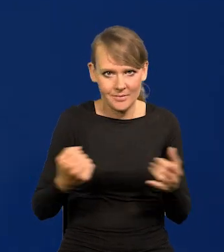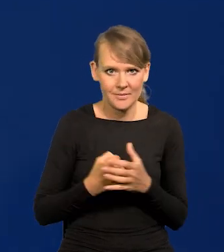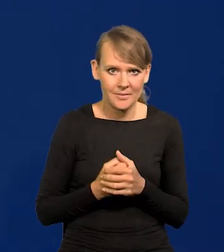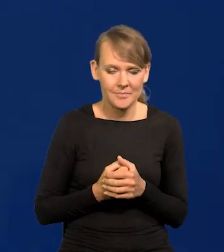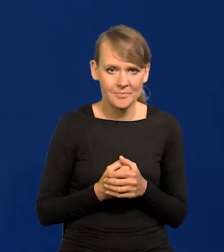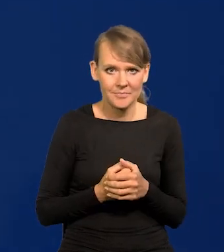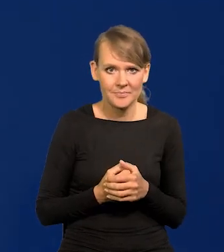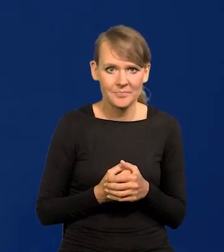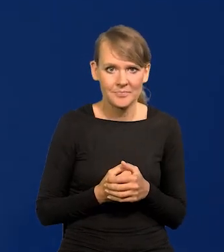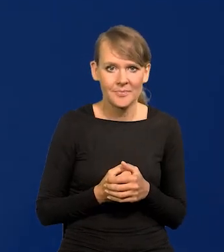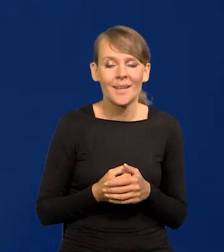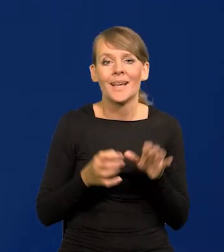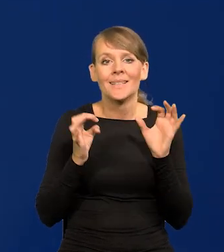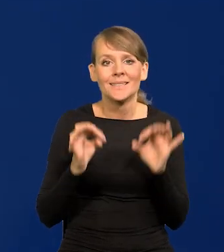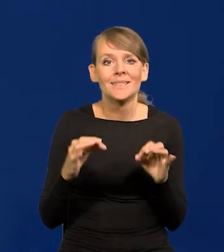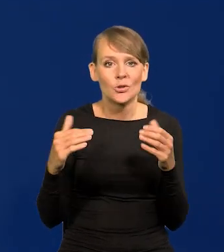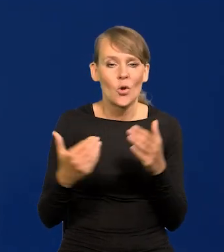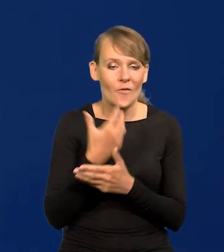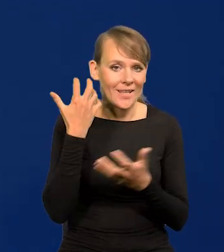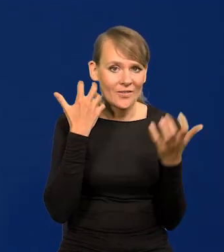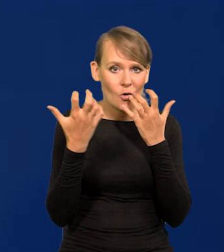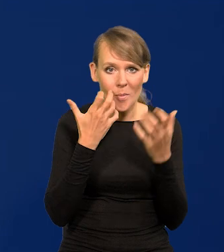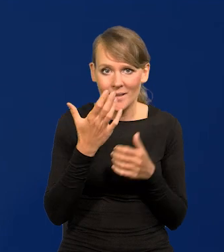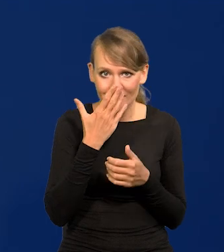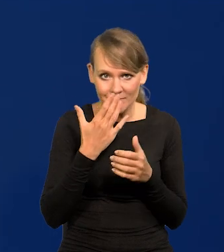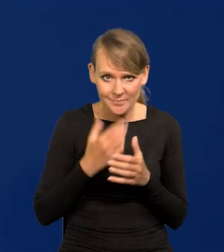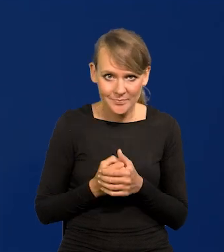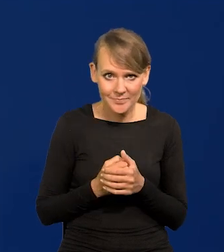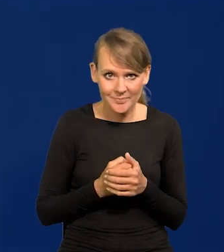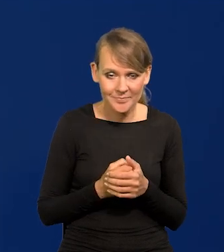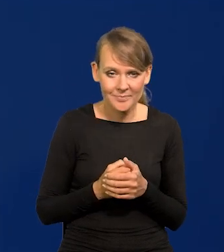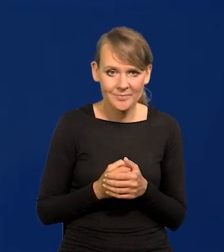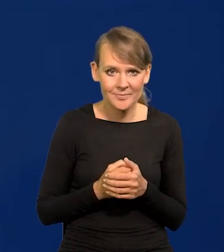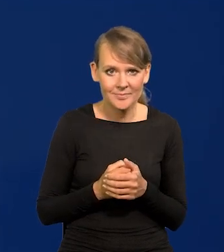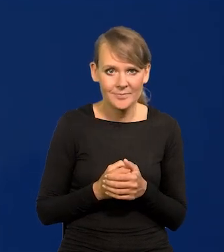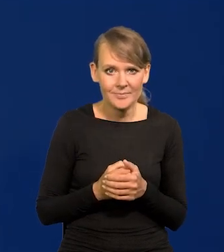Nowa informacja dzisiejsza to taka, która została wniesiona